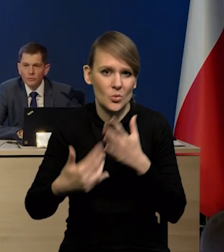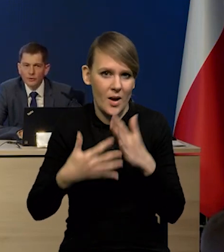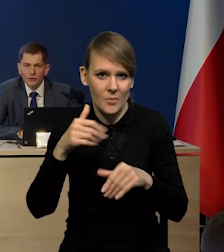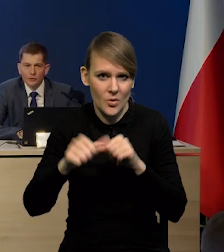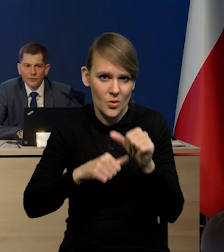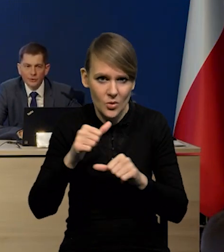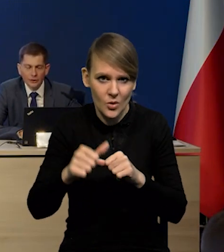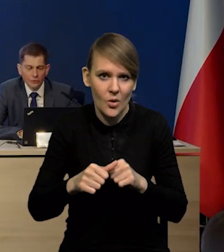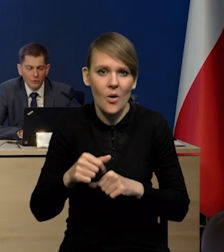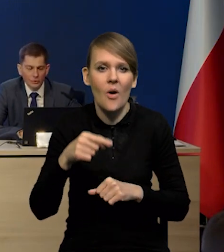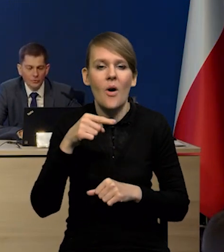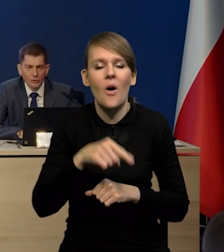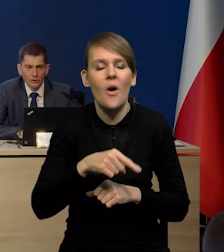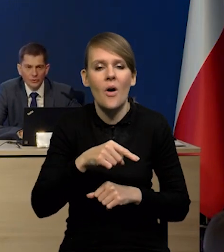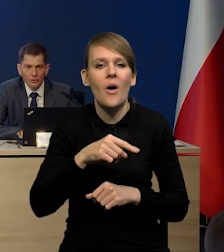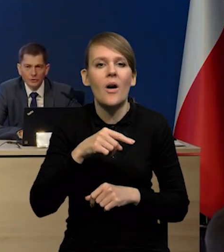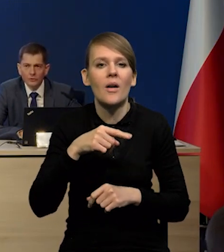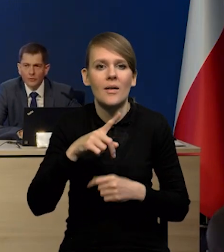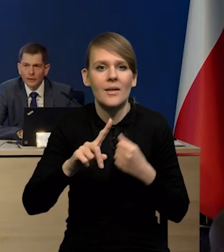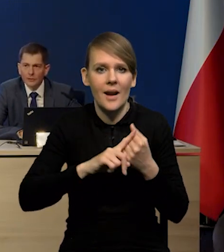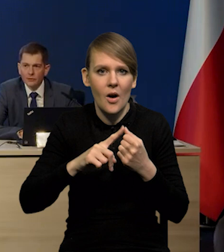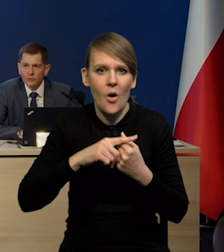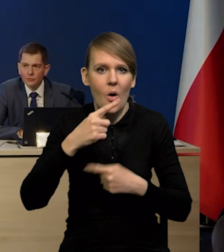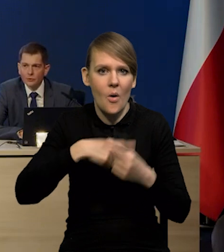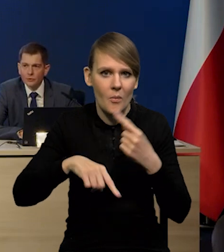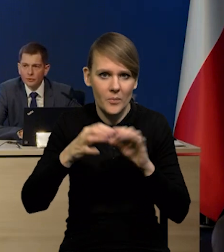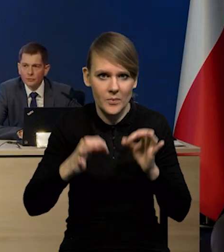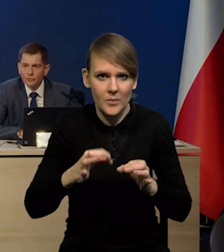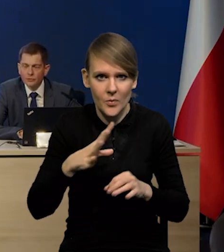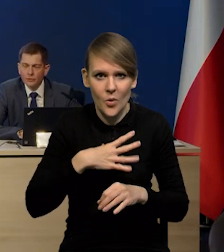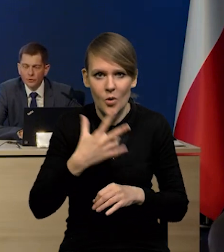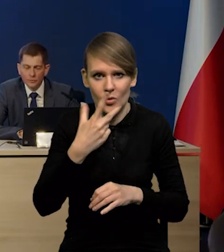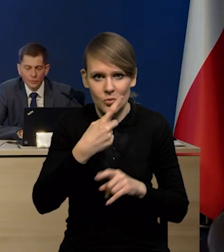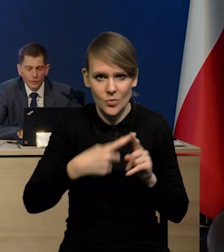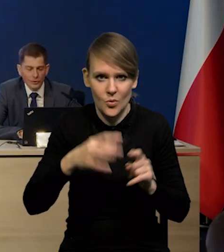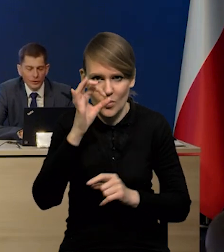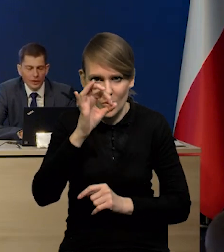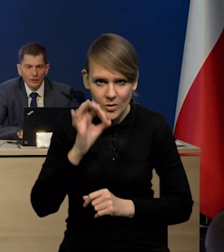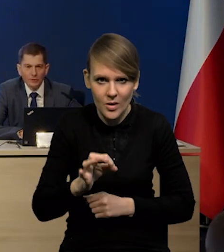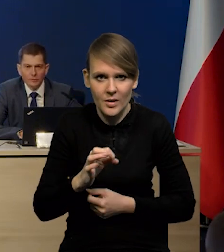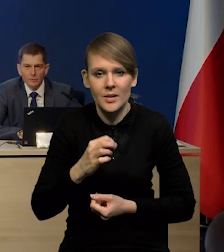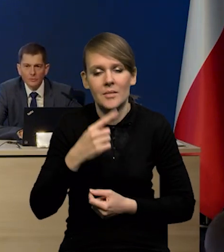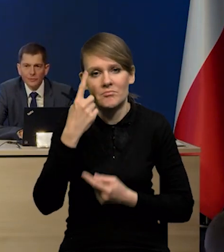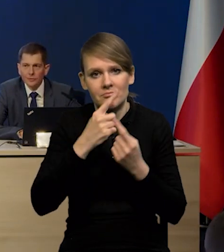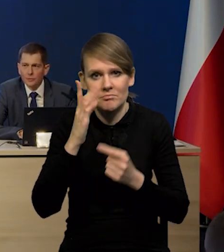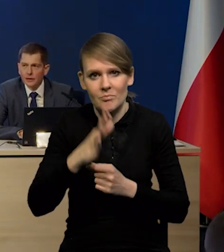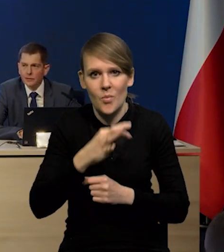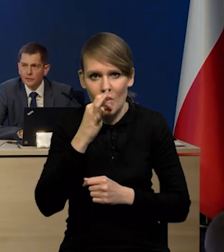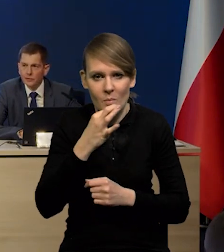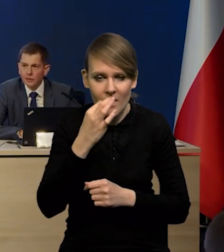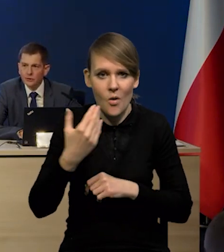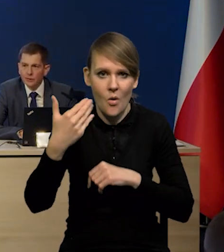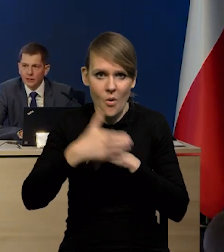kiedy deficyt rachunku obrotów bieżących do PKB wyniósł - 3,5% spodziewamy się poprawy w tym ostatnim kwartale.